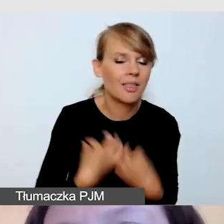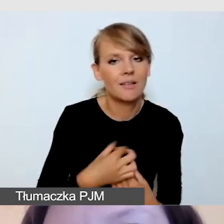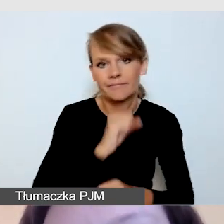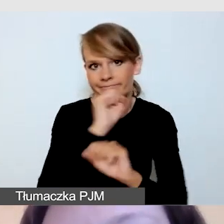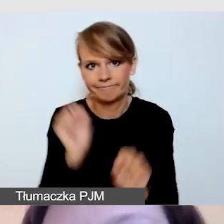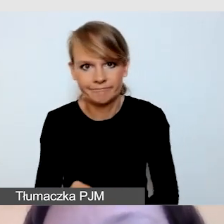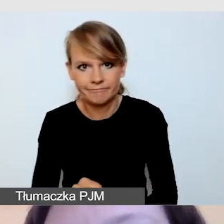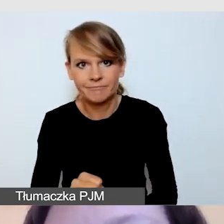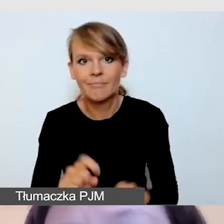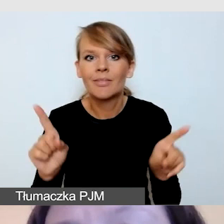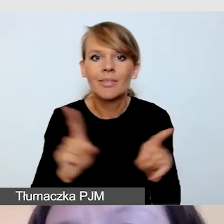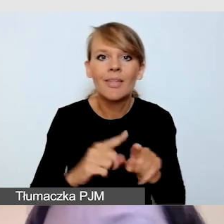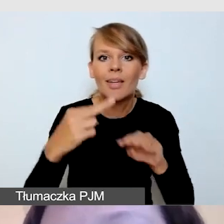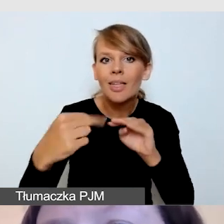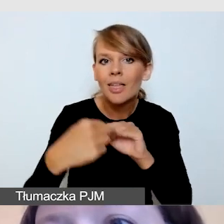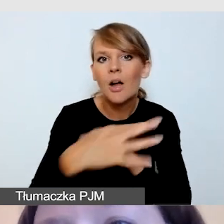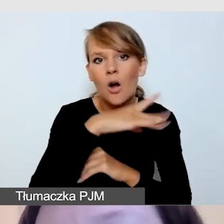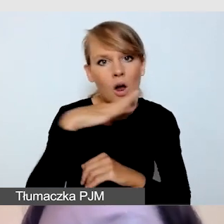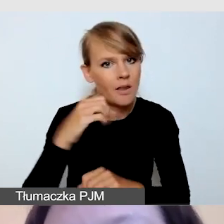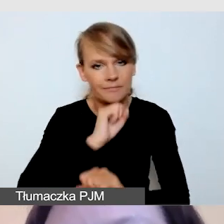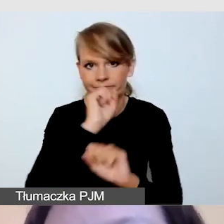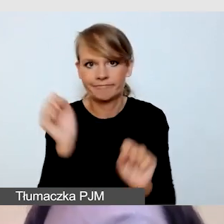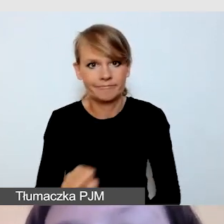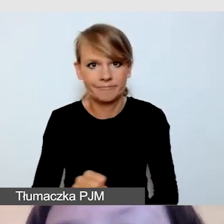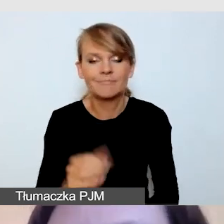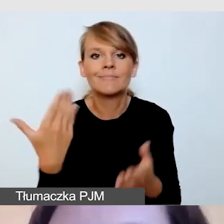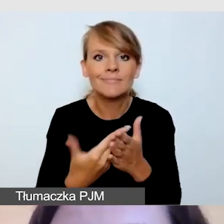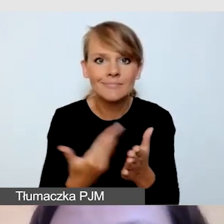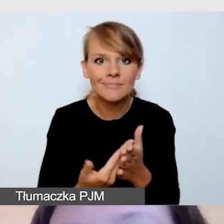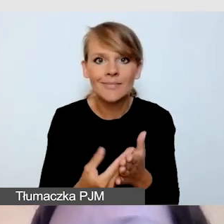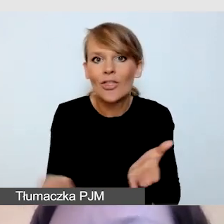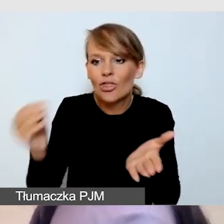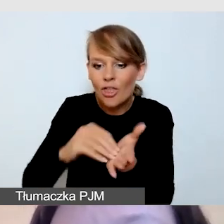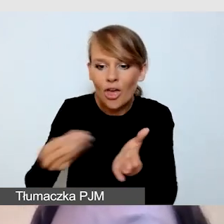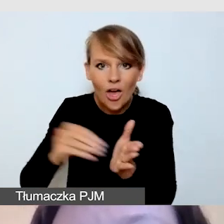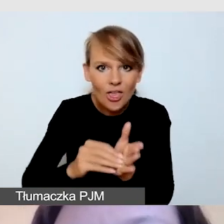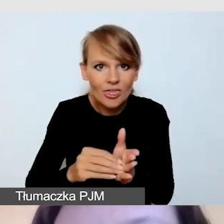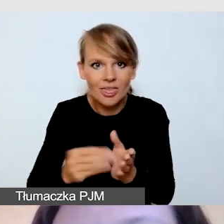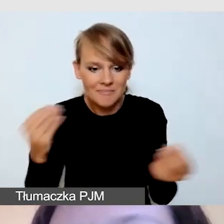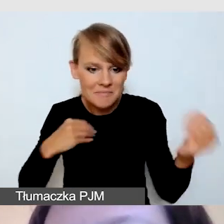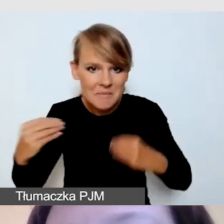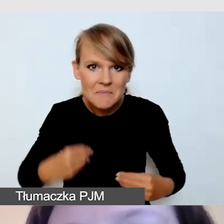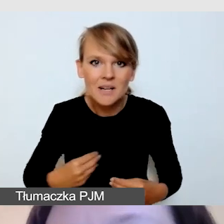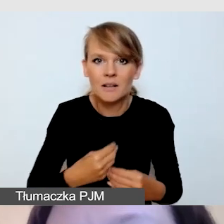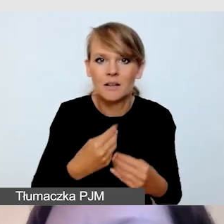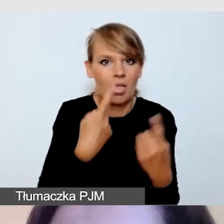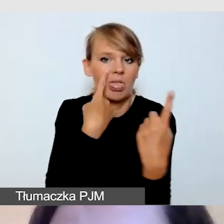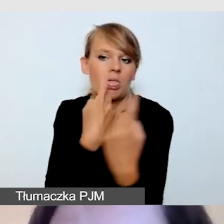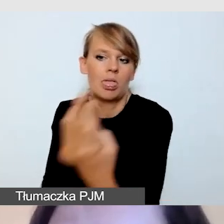ze względu na to, że każdy dodatkowy element rozprasza. Są to elementy, które nie są potrzebne.